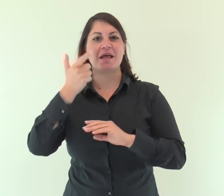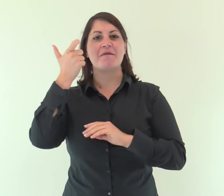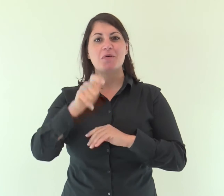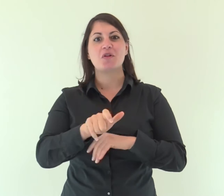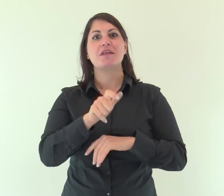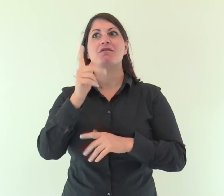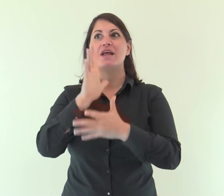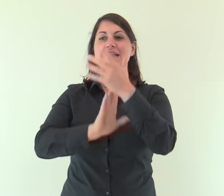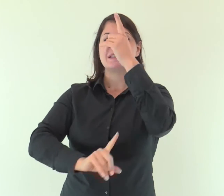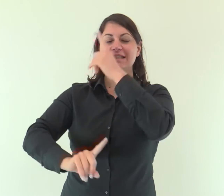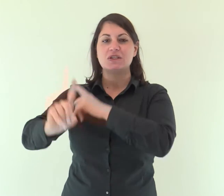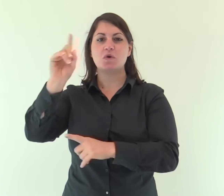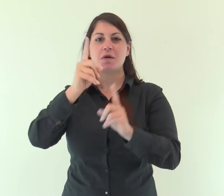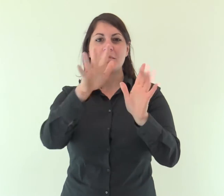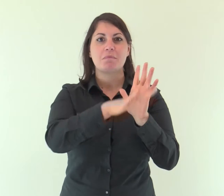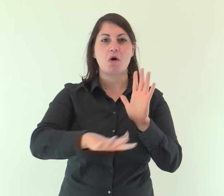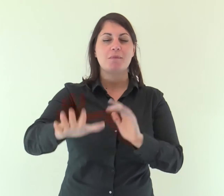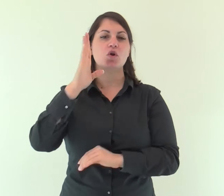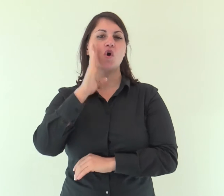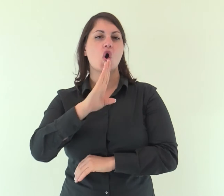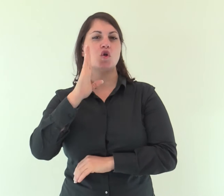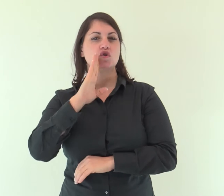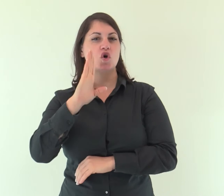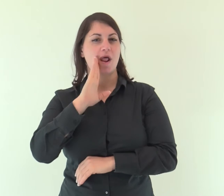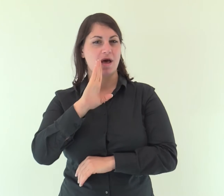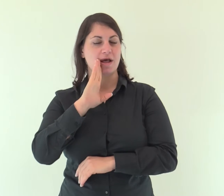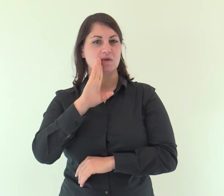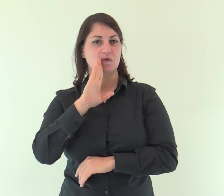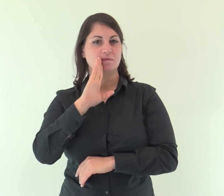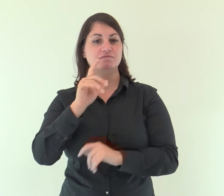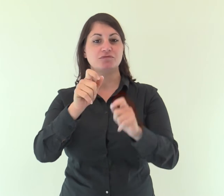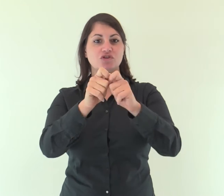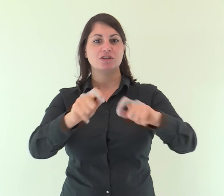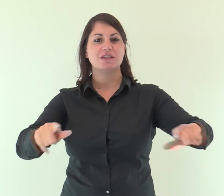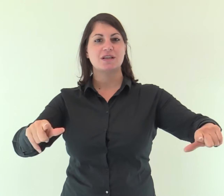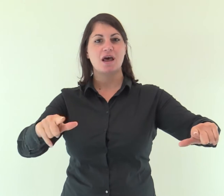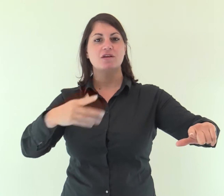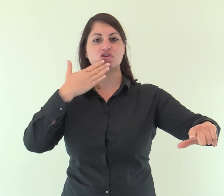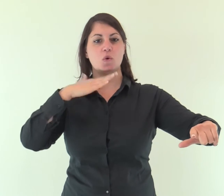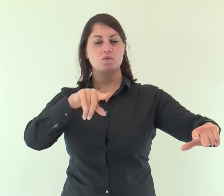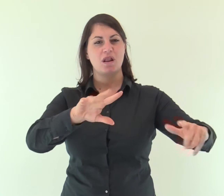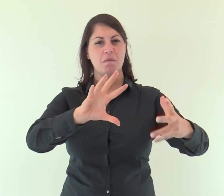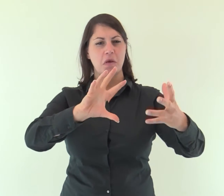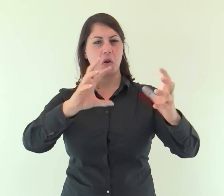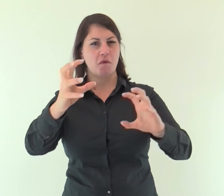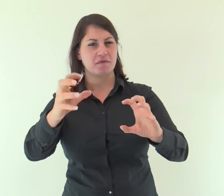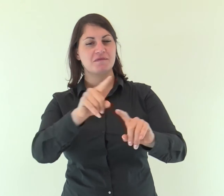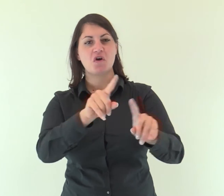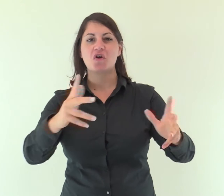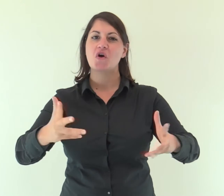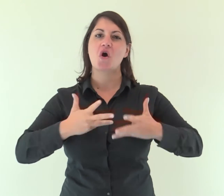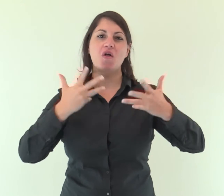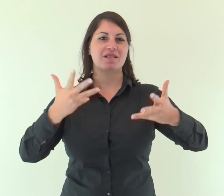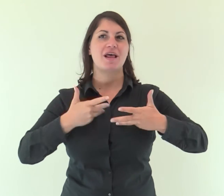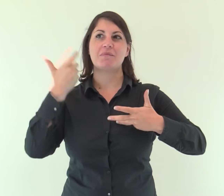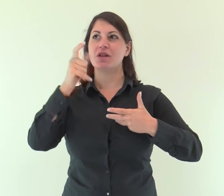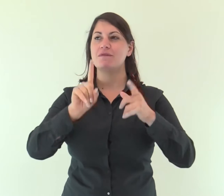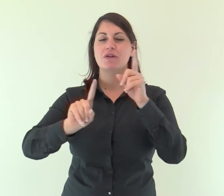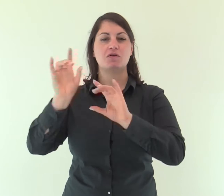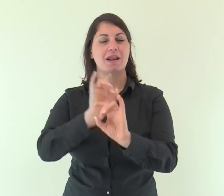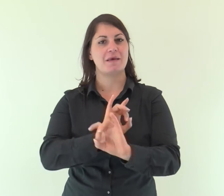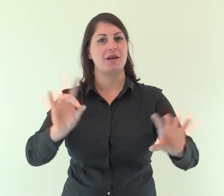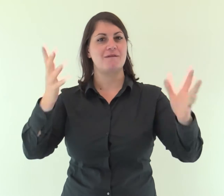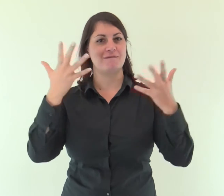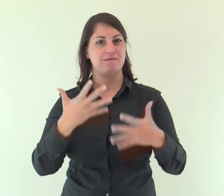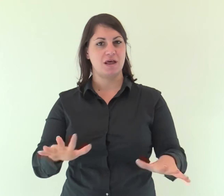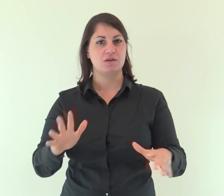perché il Signore ha consolato il suo popolo, ha riscattato Gerusalemme.